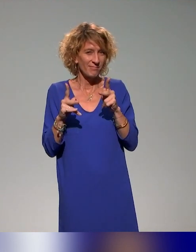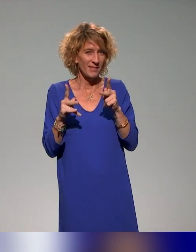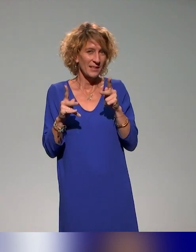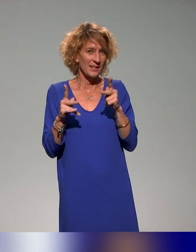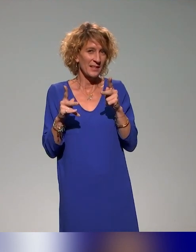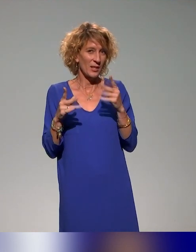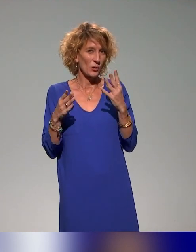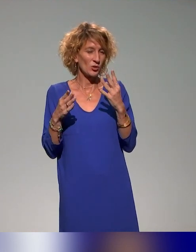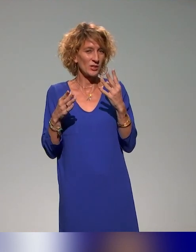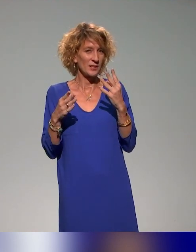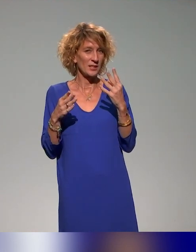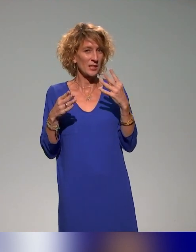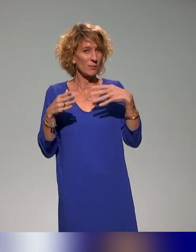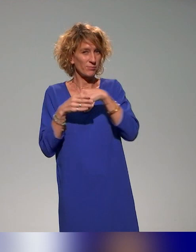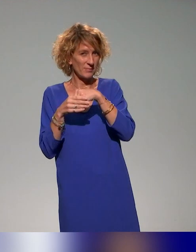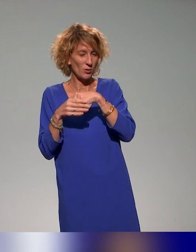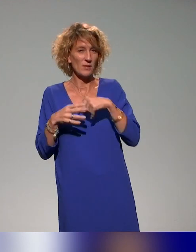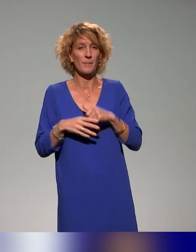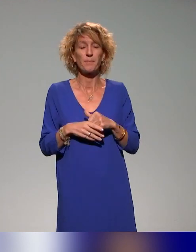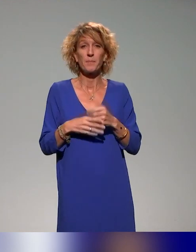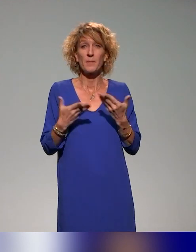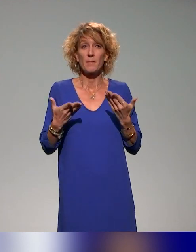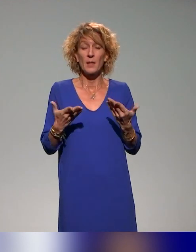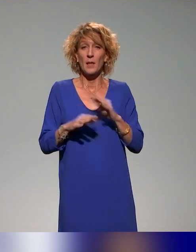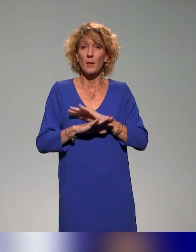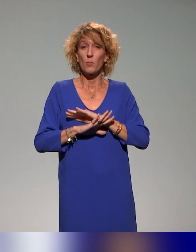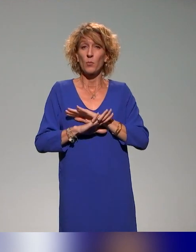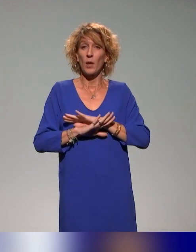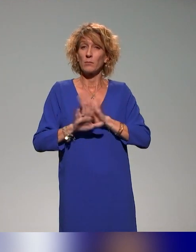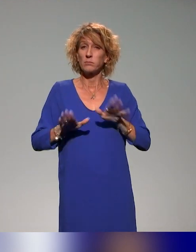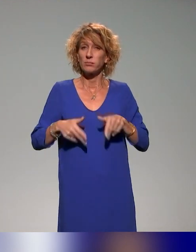Là, maintenant, nous recevons pour cette dernière séquence Anna Clavel